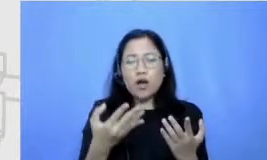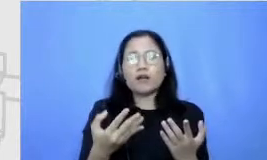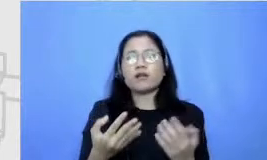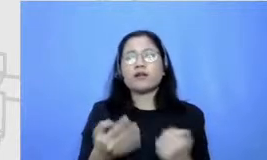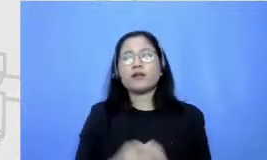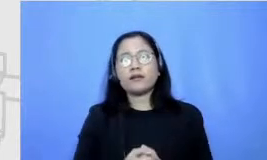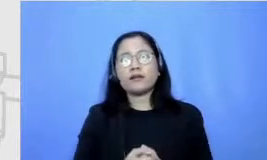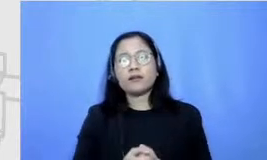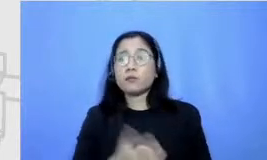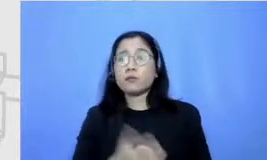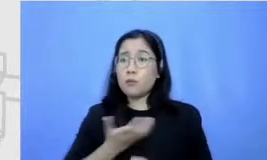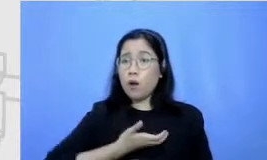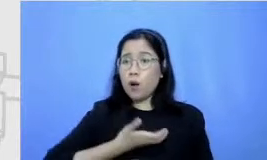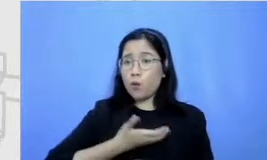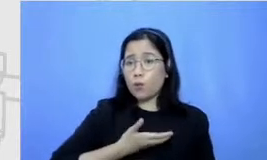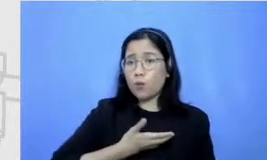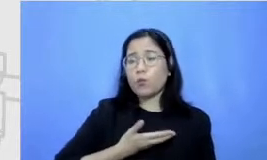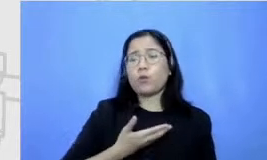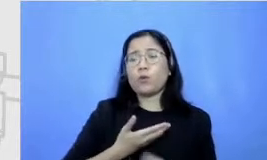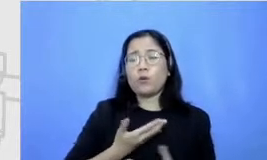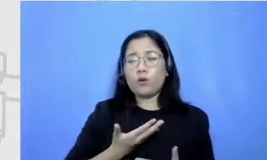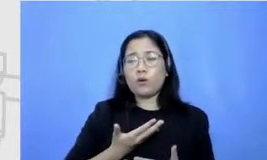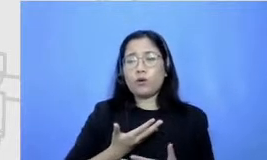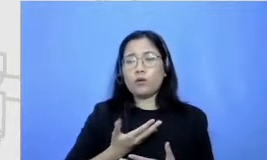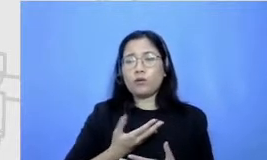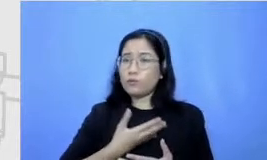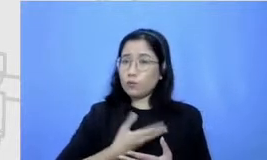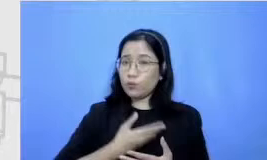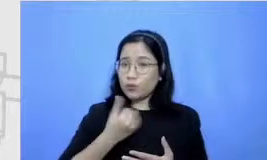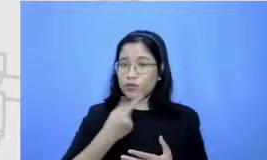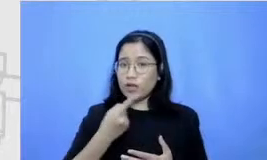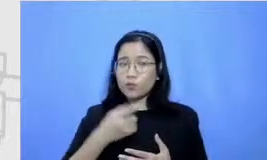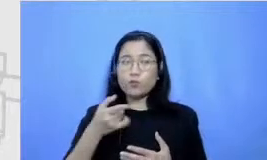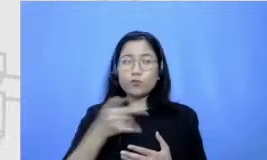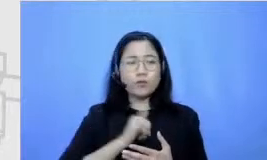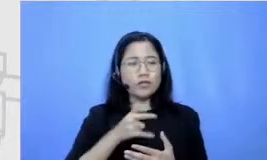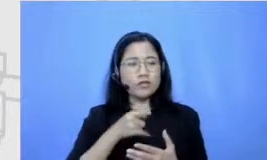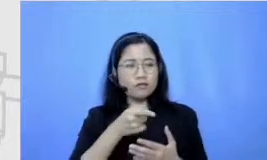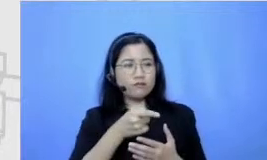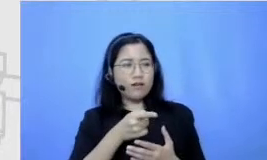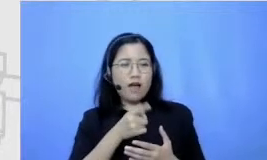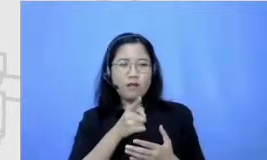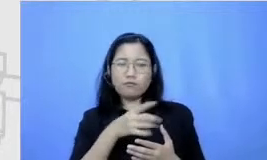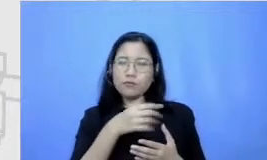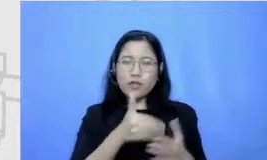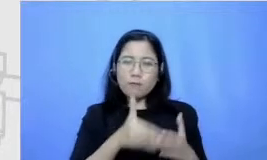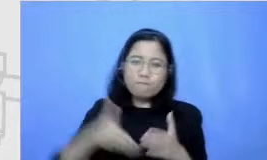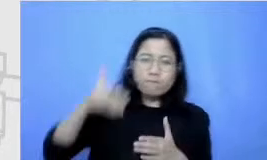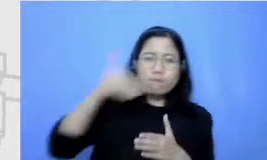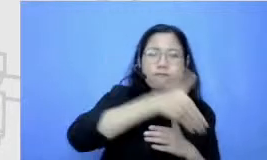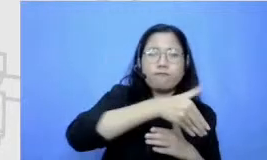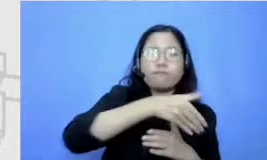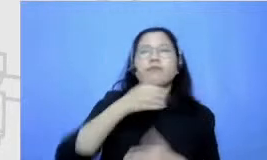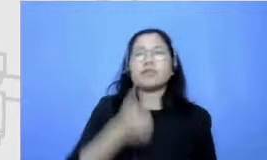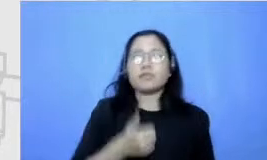keinginan untuk bisa menaklukkan sesuatu gitu menurutku itu hal-hal yang harus terus-menerus